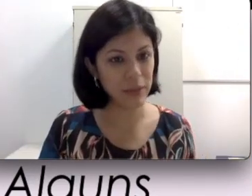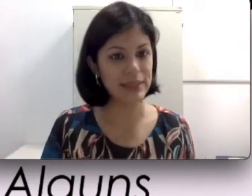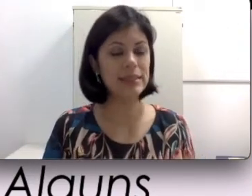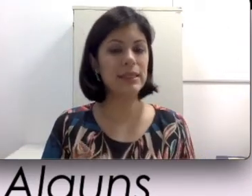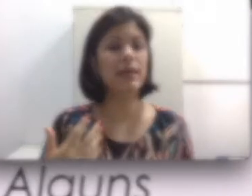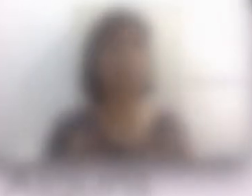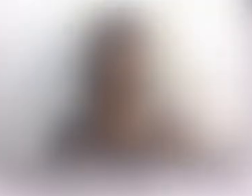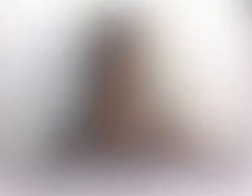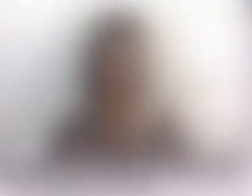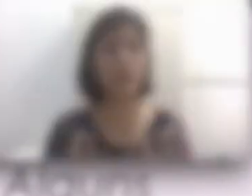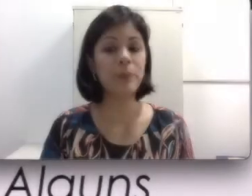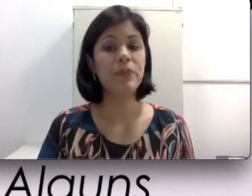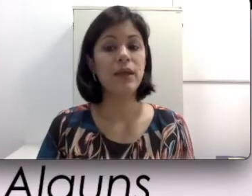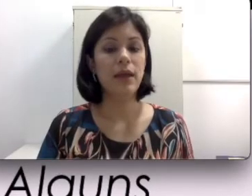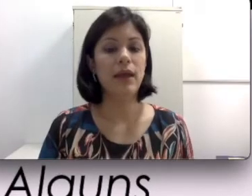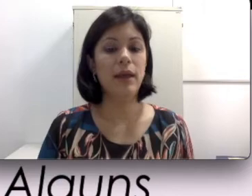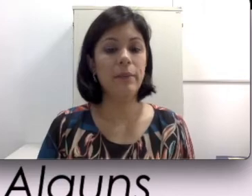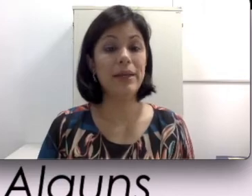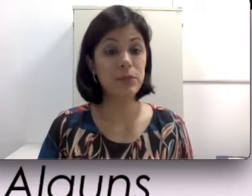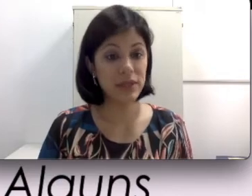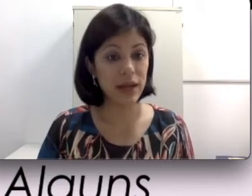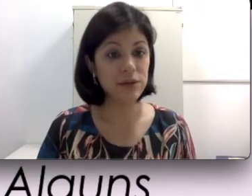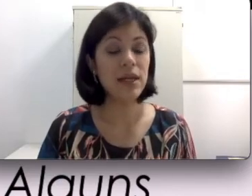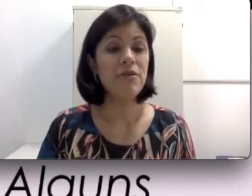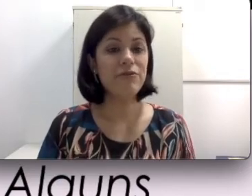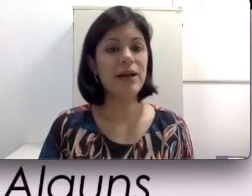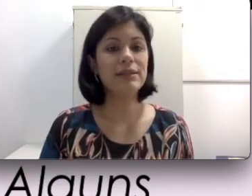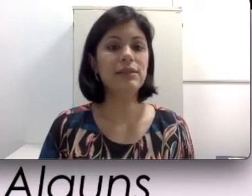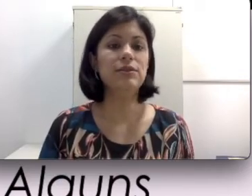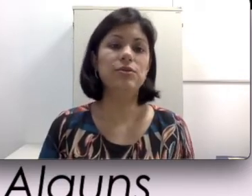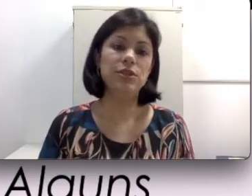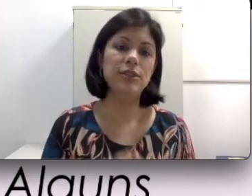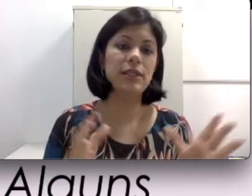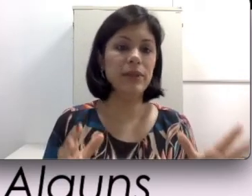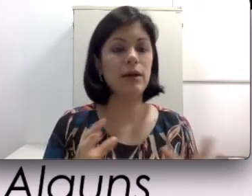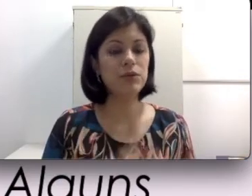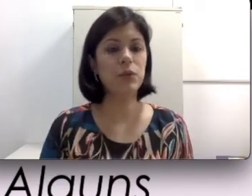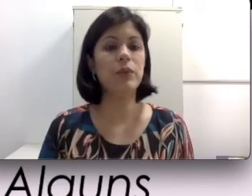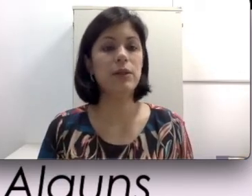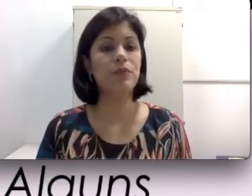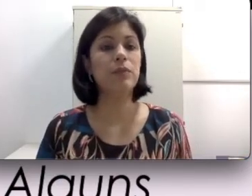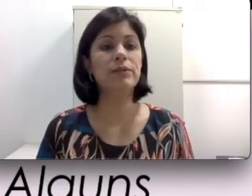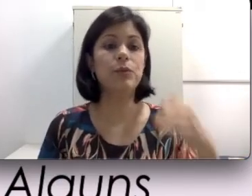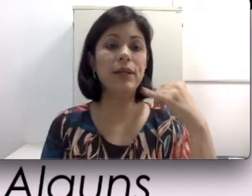mais recentes e também mais modernos fazem isso de discriminar os sons. Em uma ligação